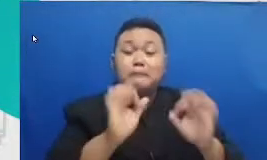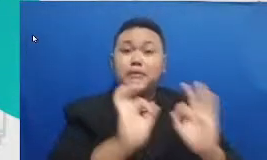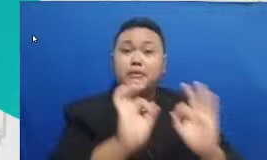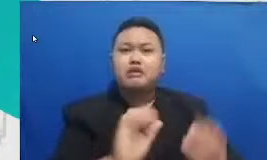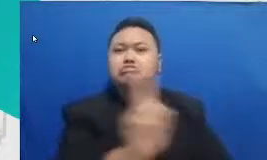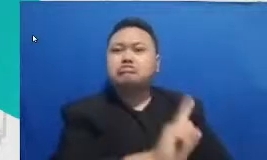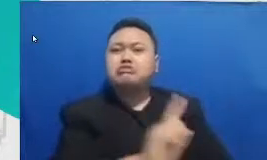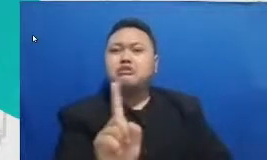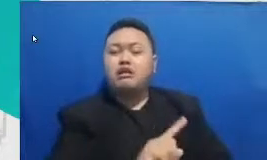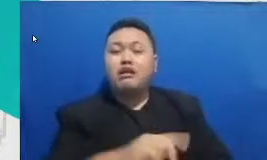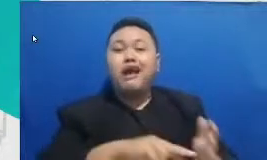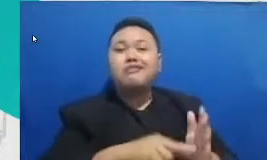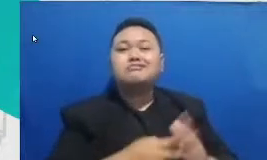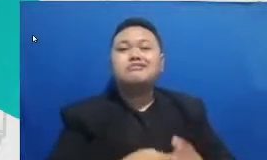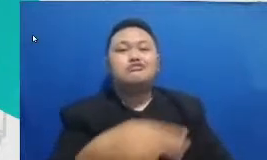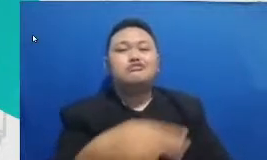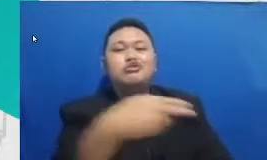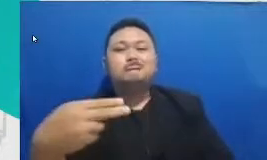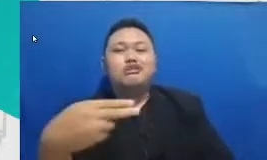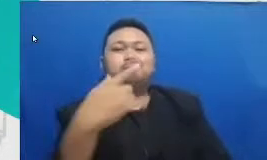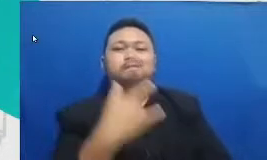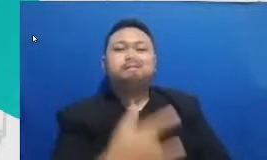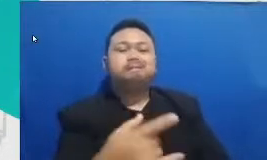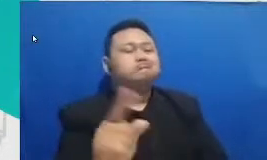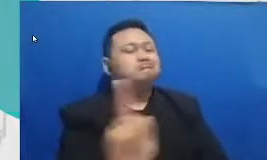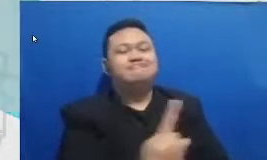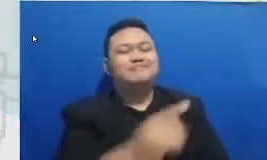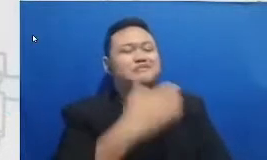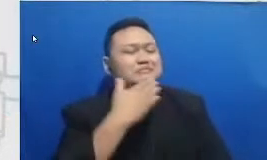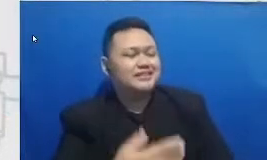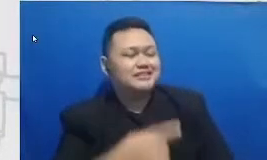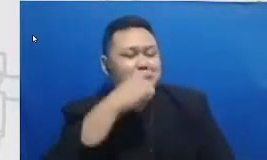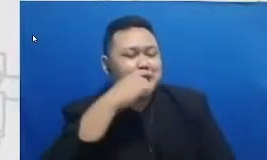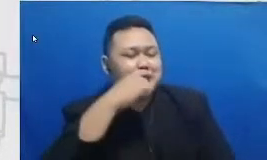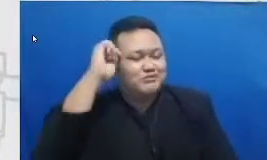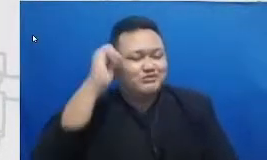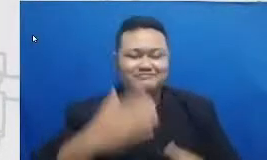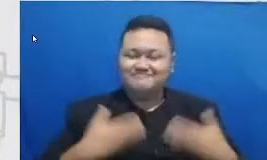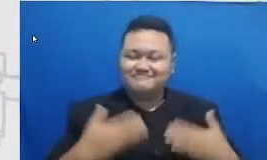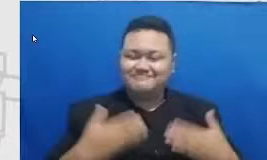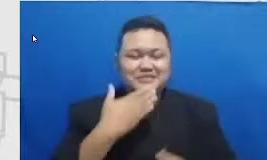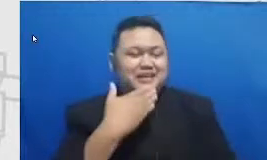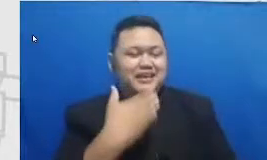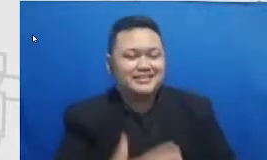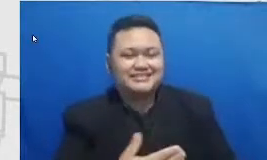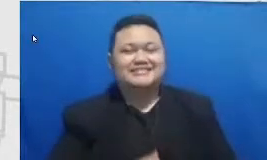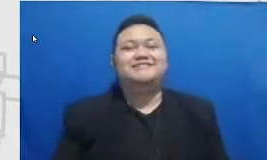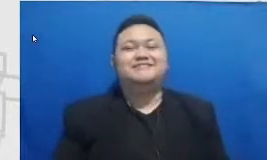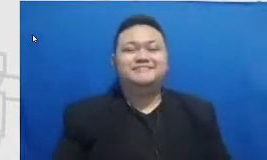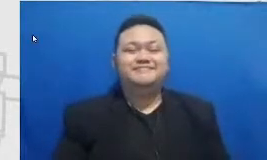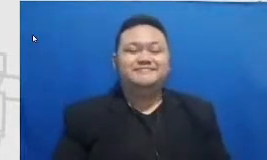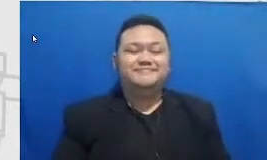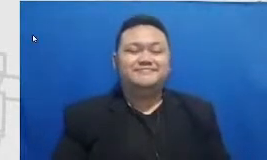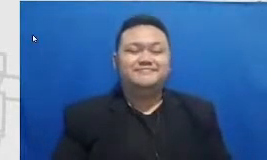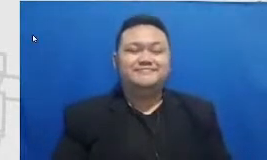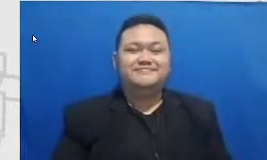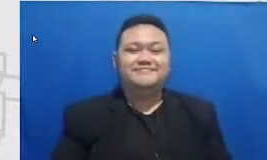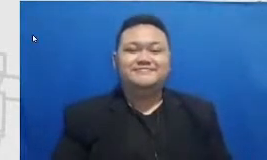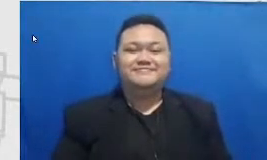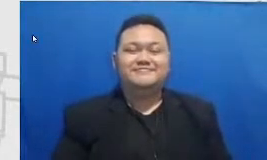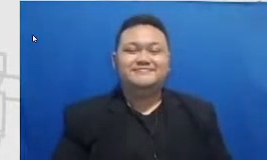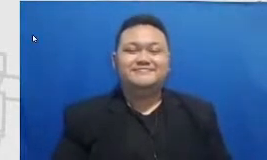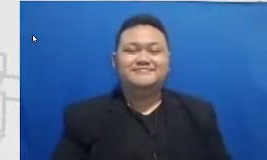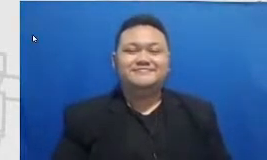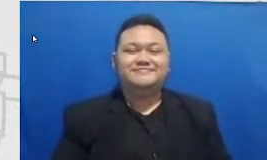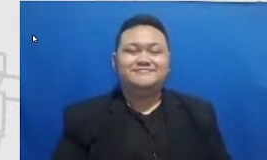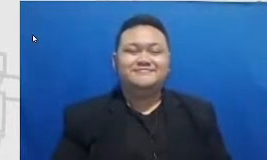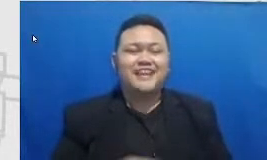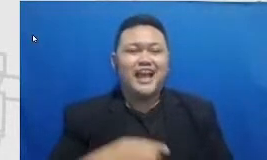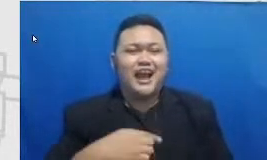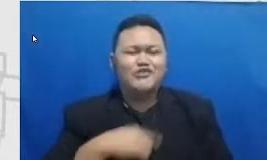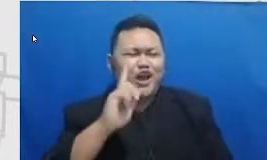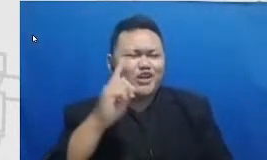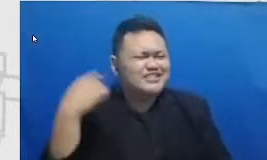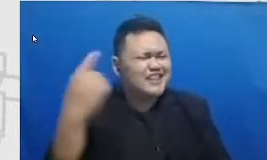bertahan Terima kasih bapak ibu guru tercinta aku tuh ya setiap kali mendengarkan cakep Najwa aku